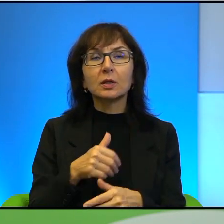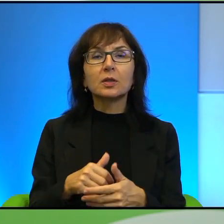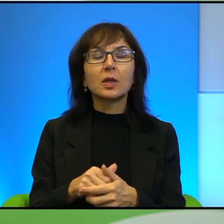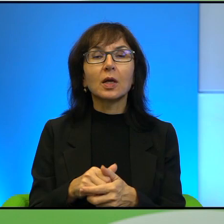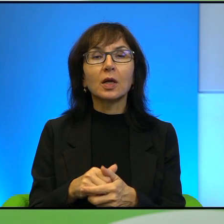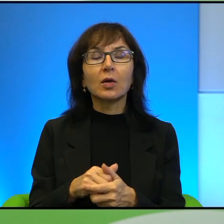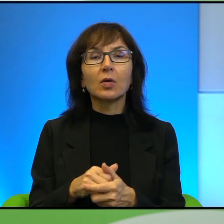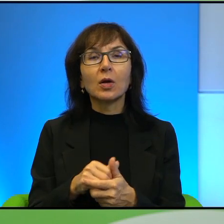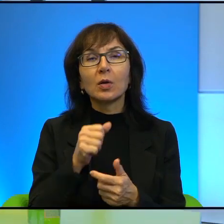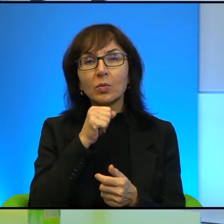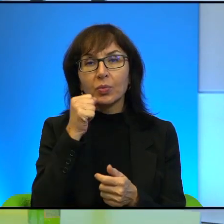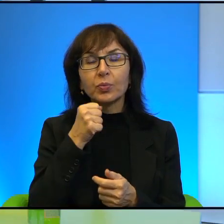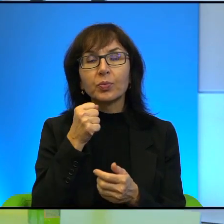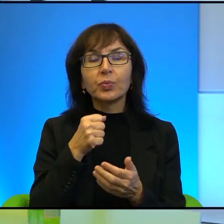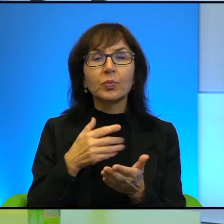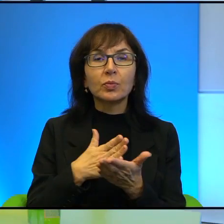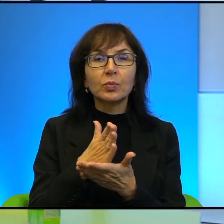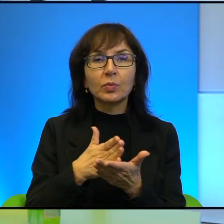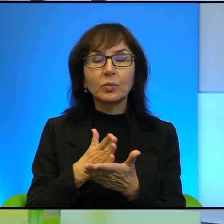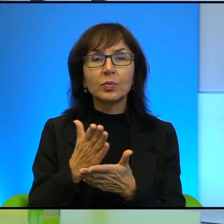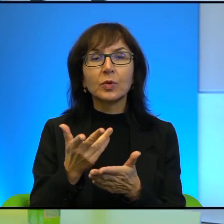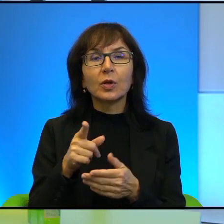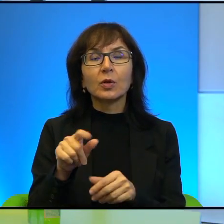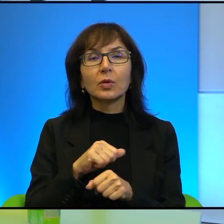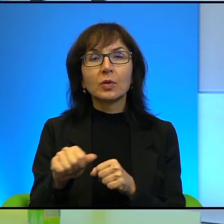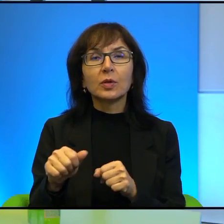Także to jest jedna